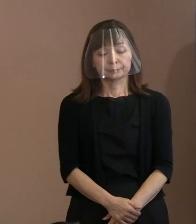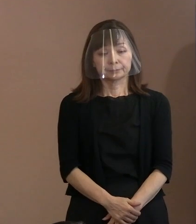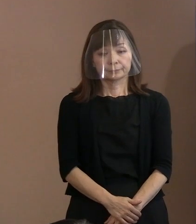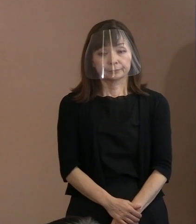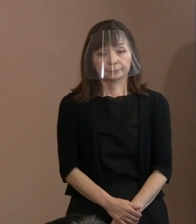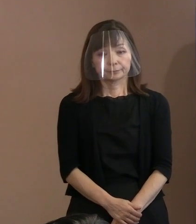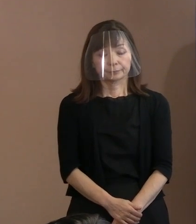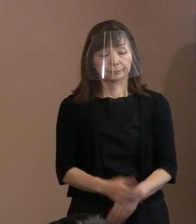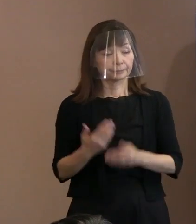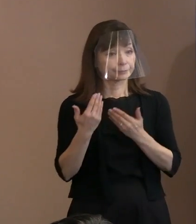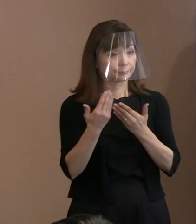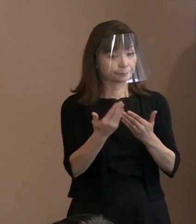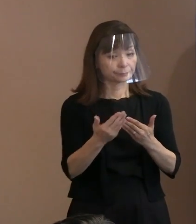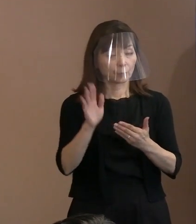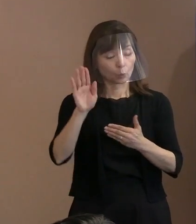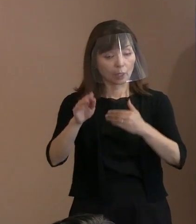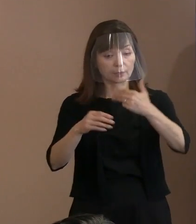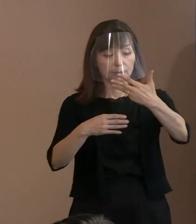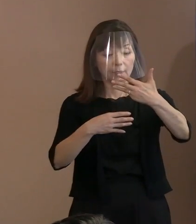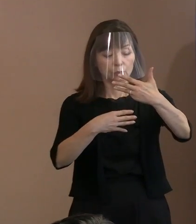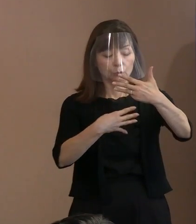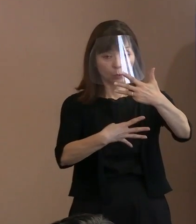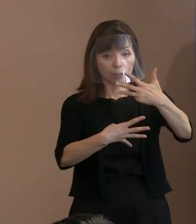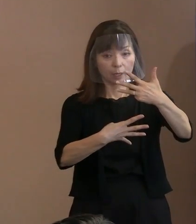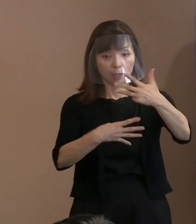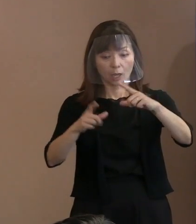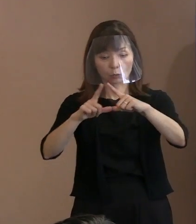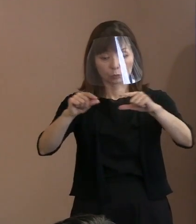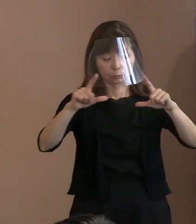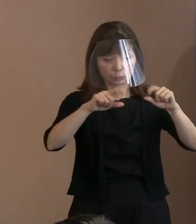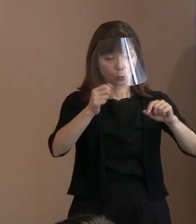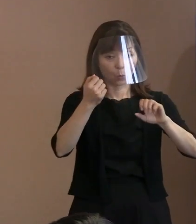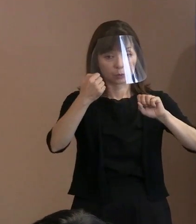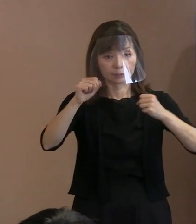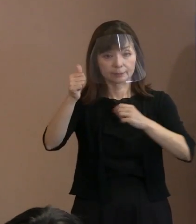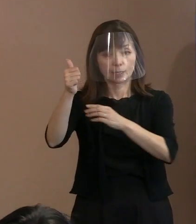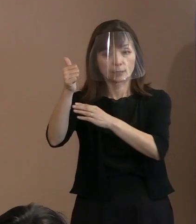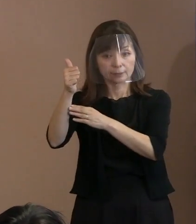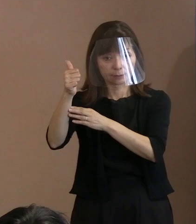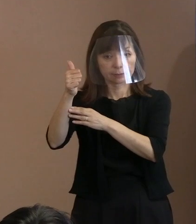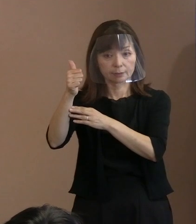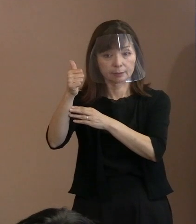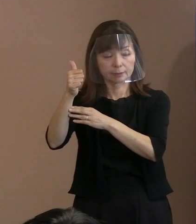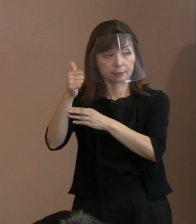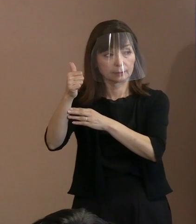(記者)8月4日に各国の大使に｡ (市長)改めて公表いたします｡ (記者)取りまとめ状況を｡